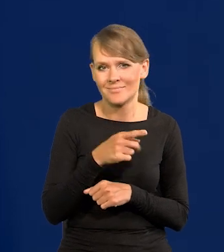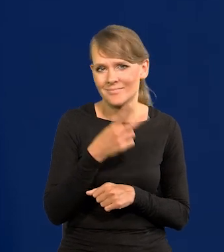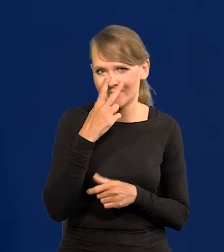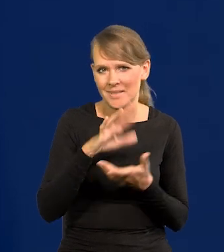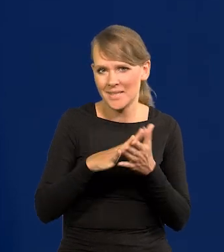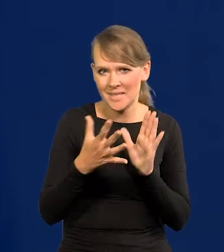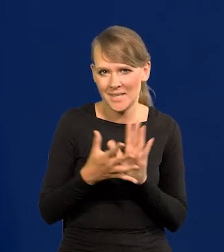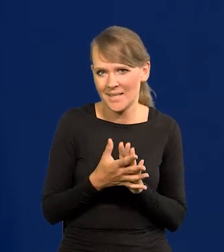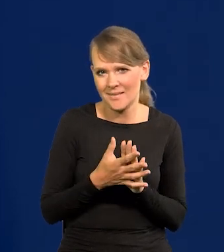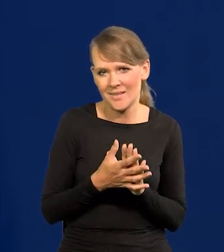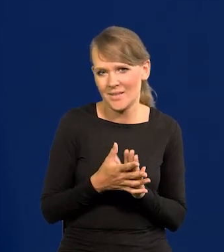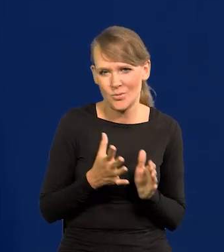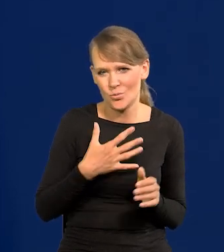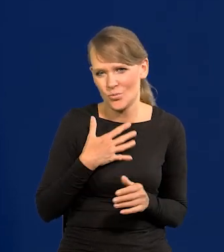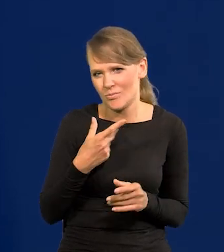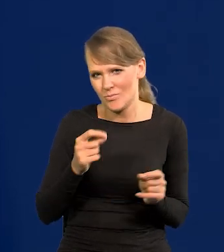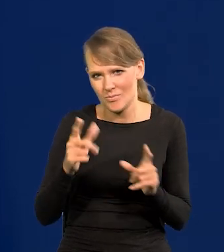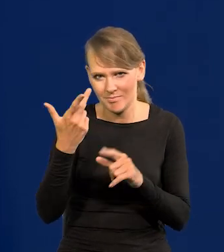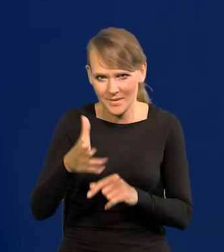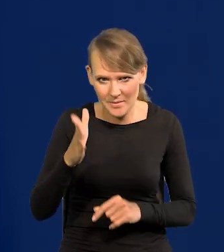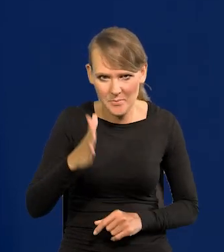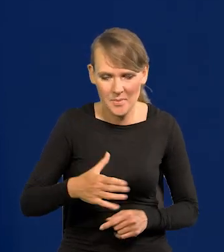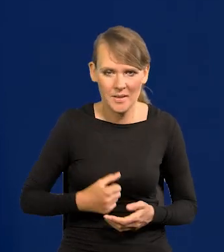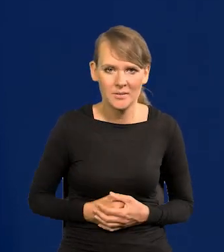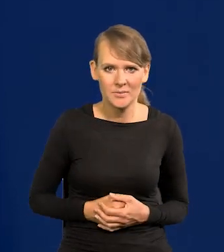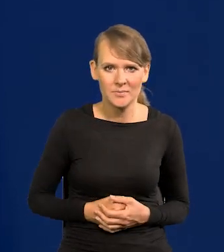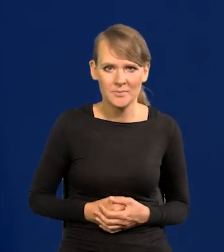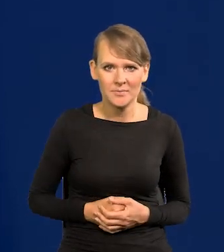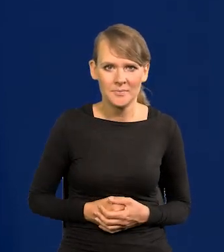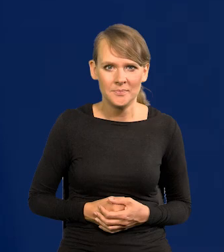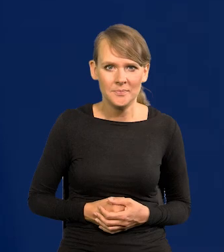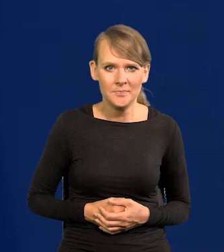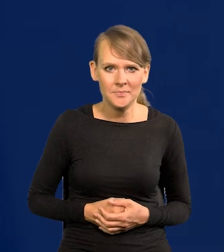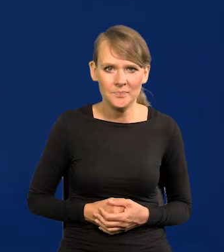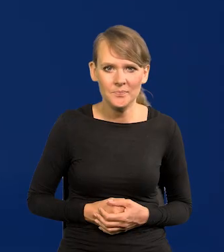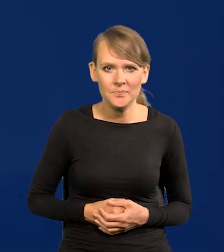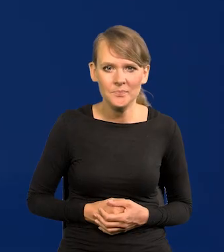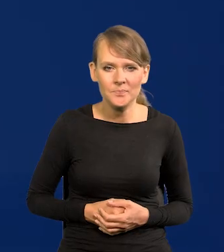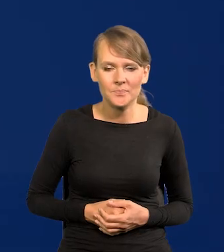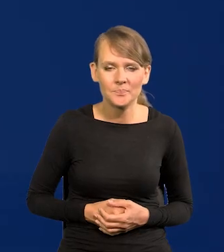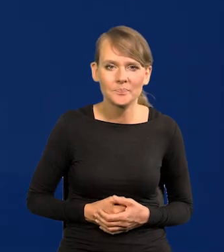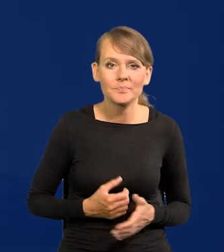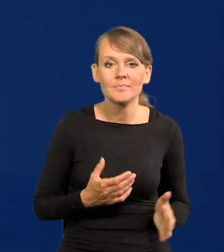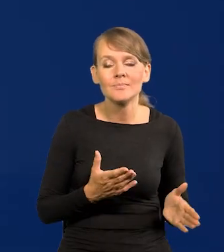rynek się nie spodziewa podwyżek. Następnym ewentualnym krokiem jest